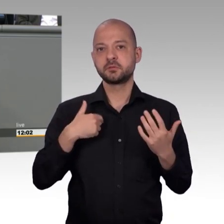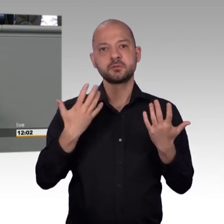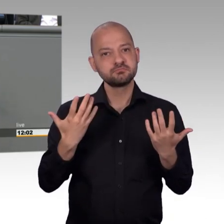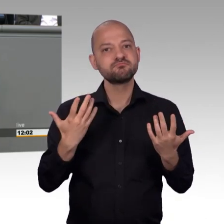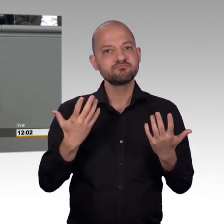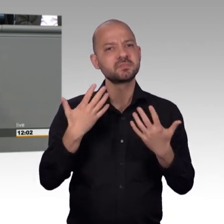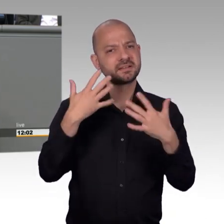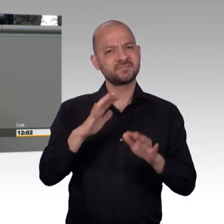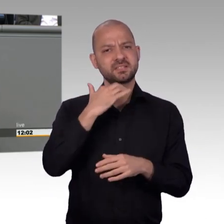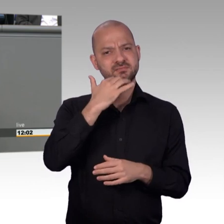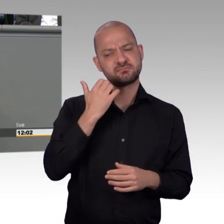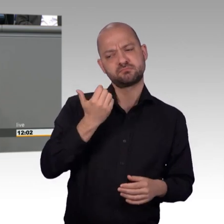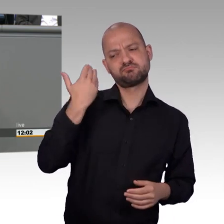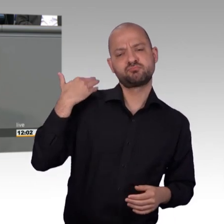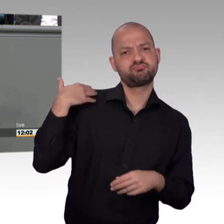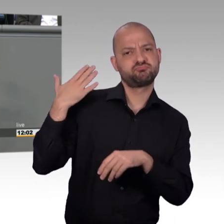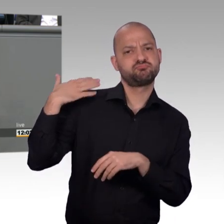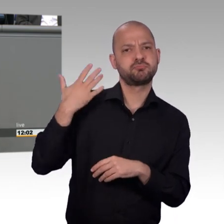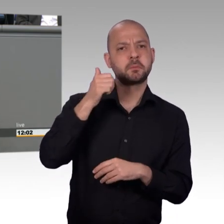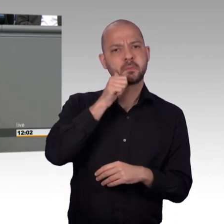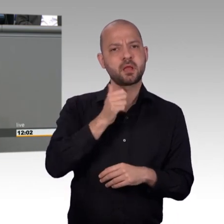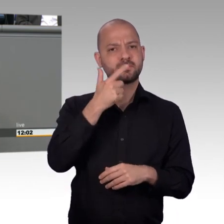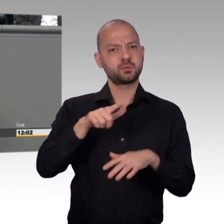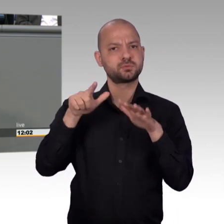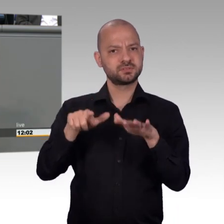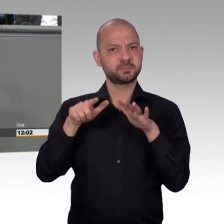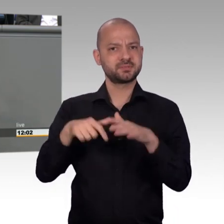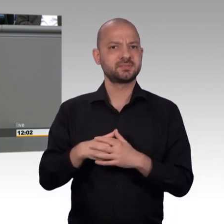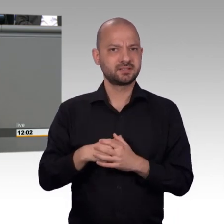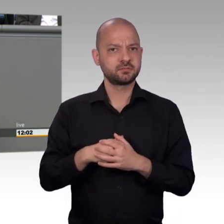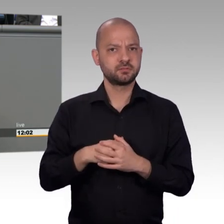Das ist die Arbeitsmarktpolitik, das ist die Sozialpolitik, das ist die